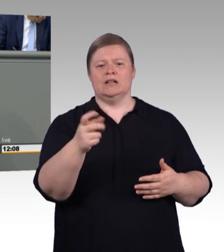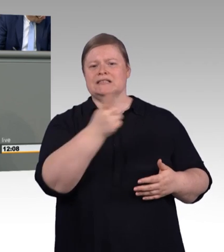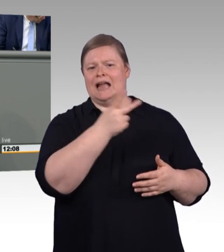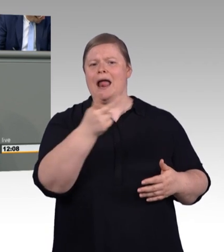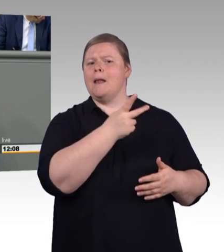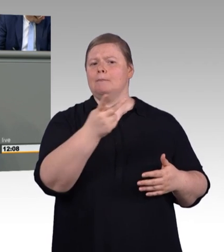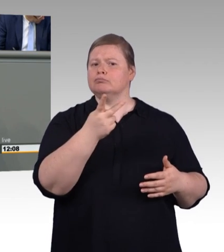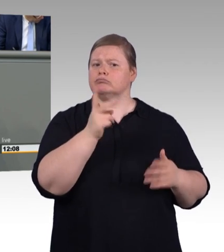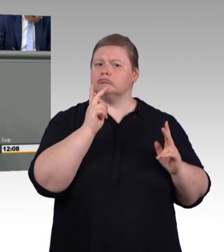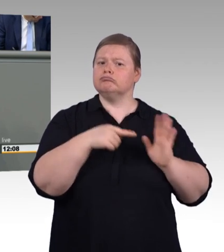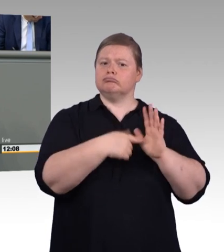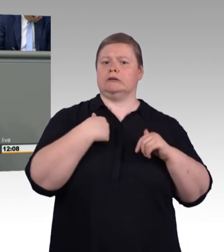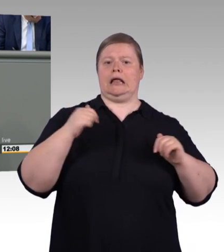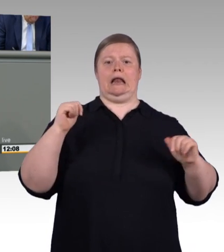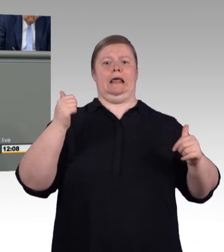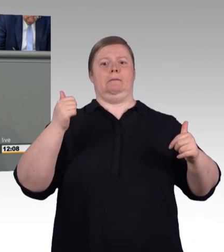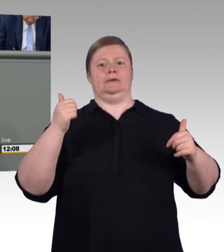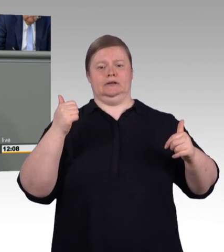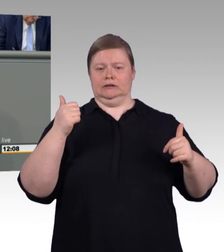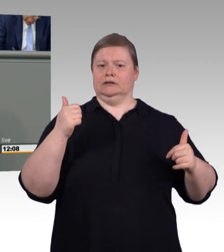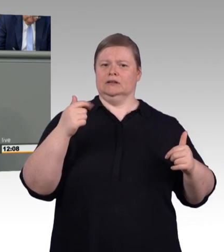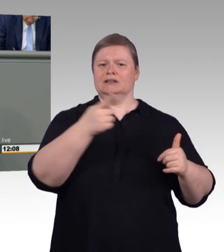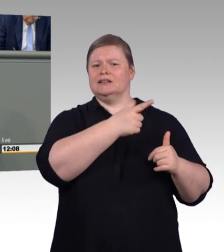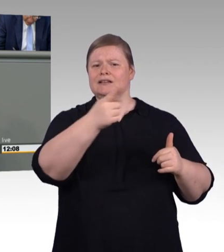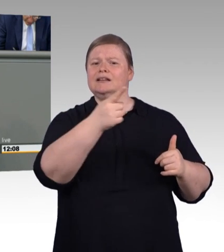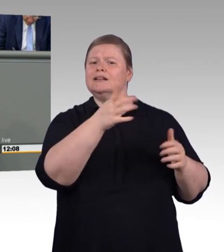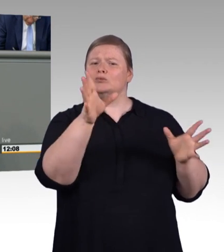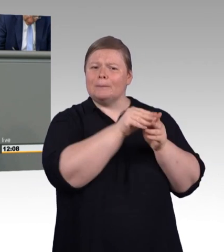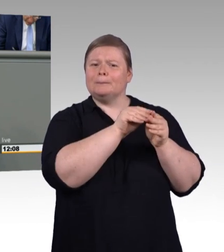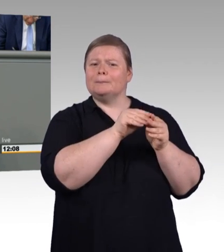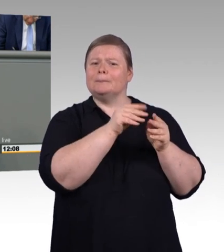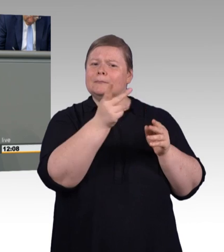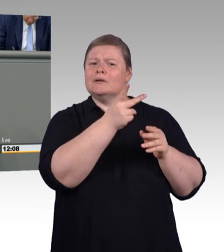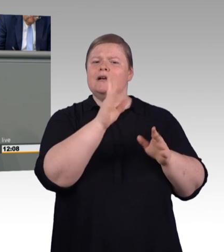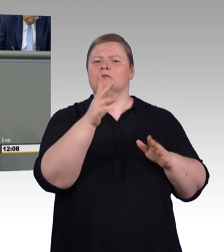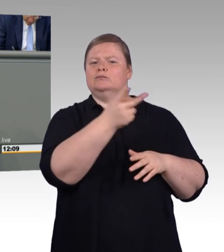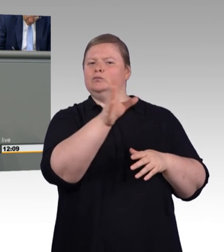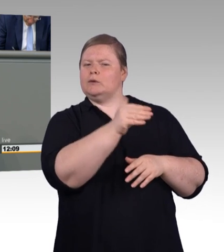Bevor ich auf die einzelnen Punkte eingehe, auch von meiner Seite ein kurzer Blick in den Berufsbildungsbericht.